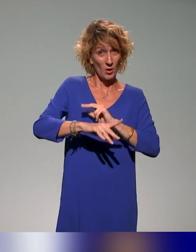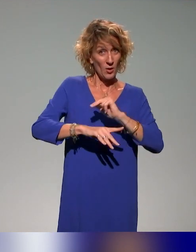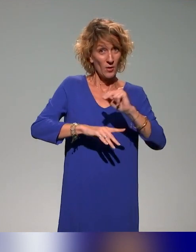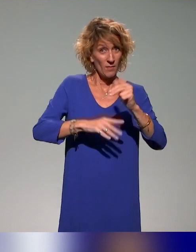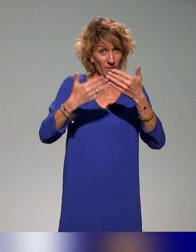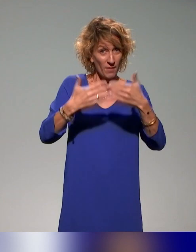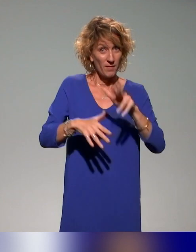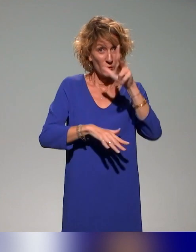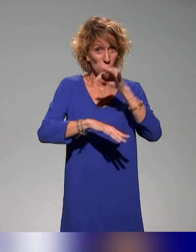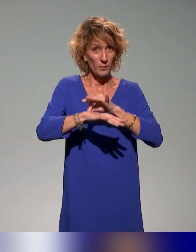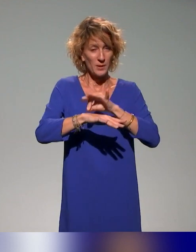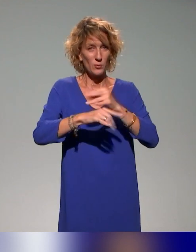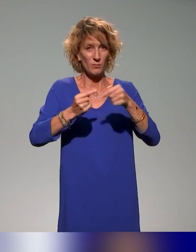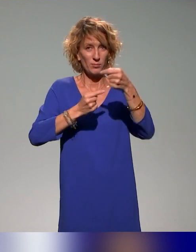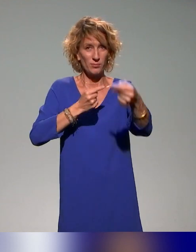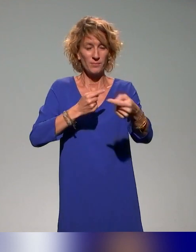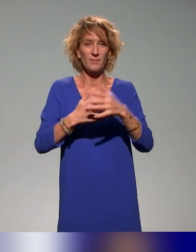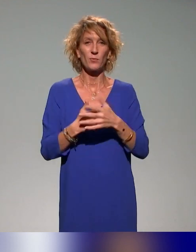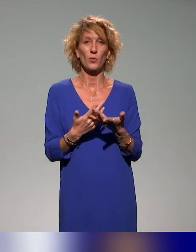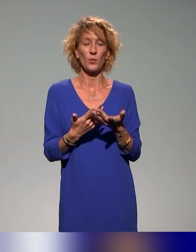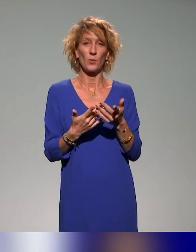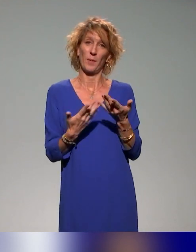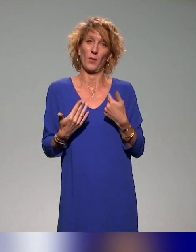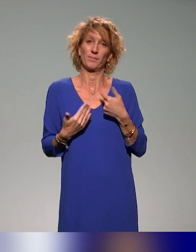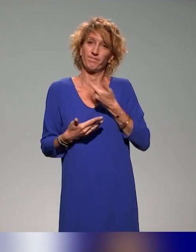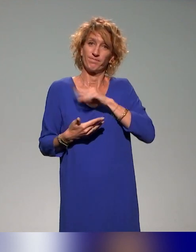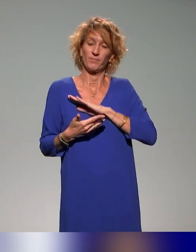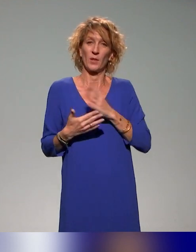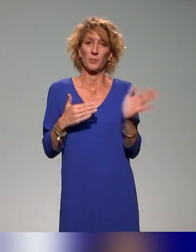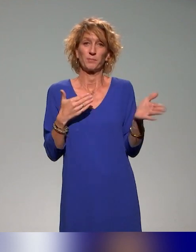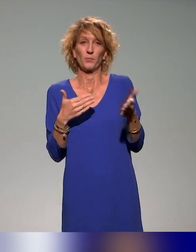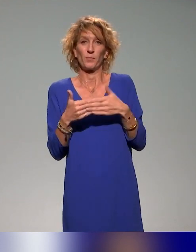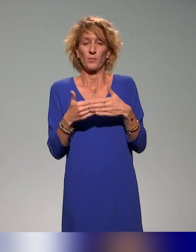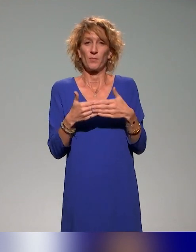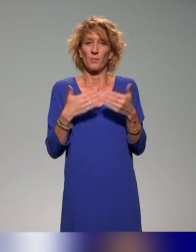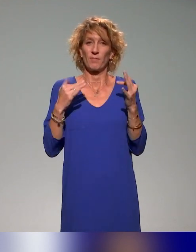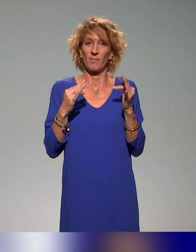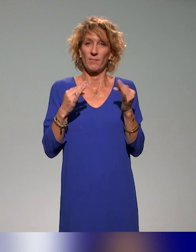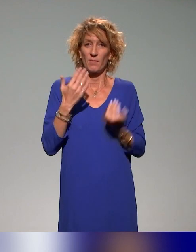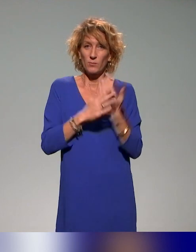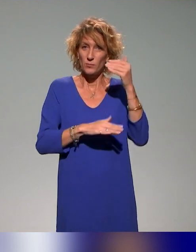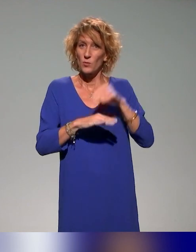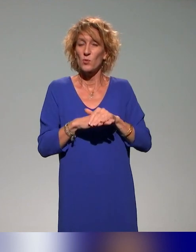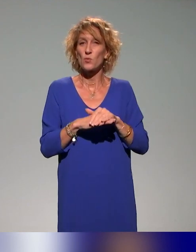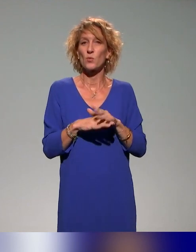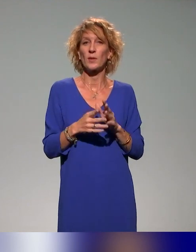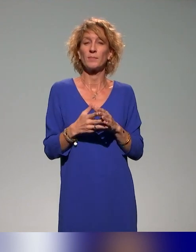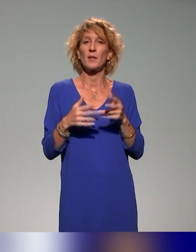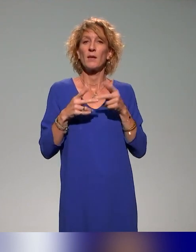Donc il est l'heure que je fasse comme il était prévu la clôture de cette journée de l'accessibilité pédagogique, avec un exercice qui